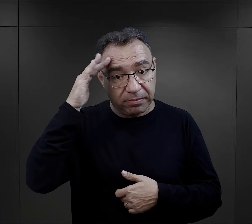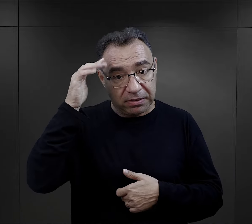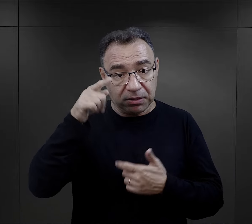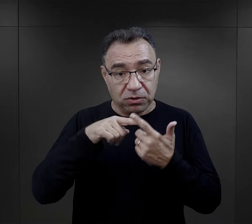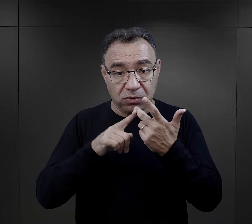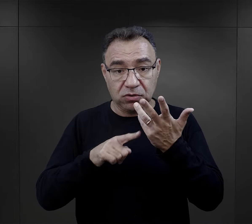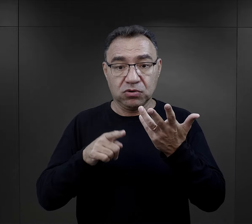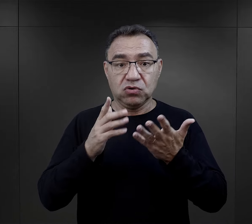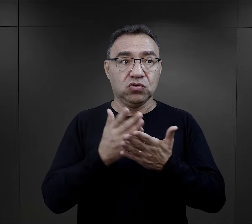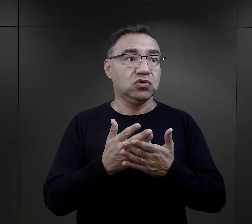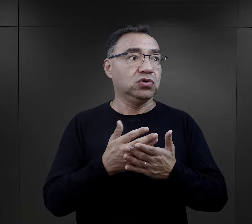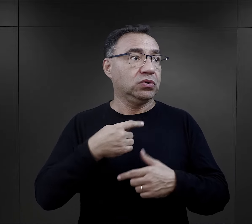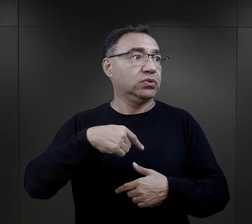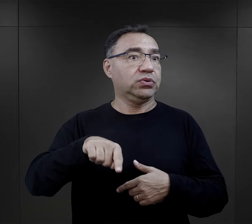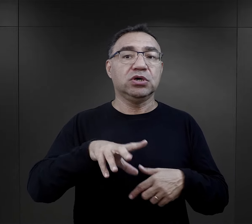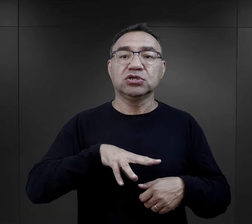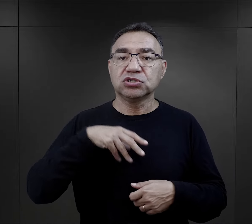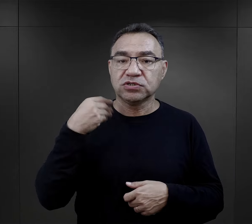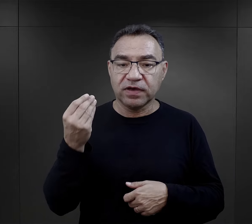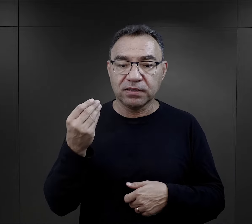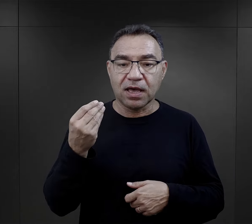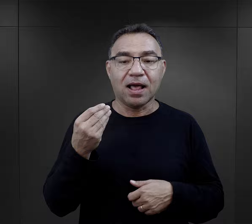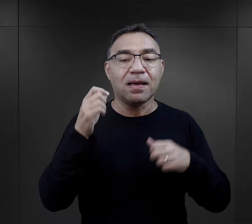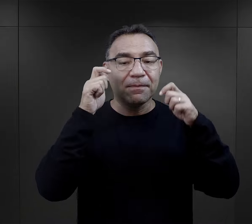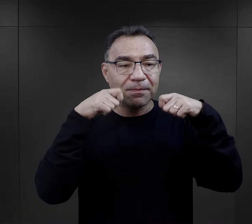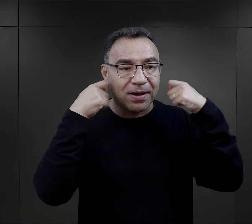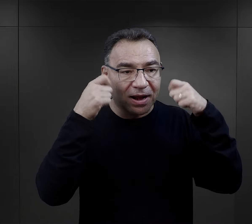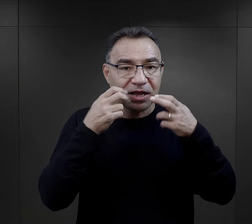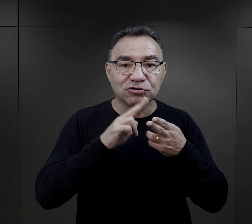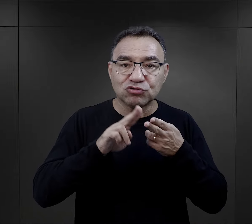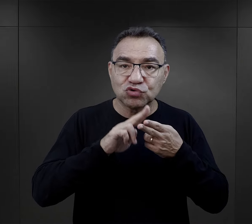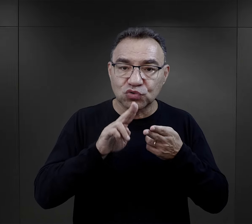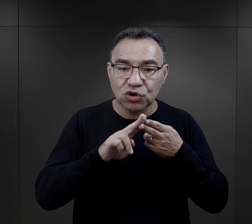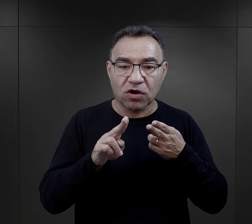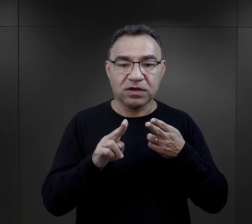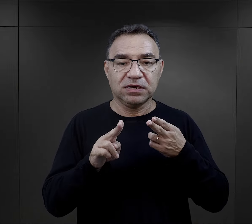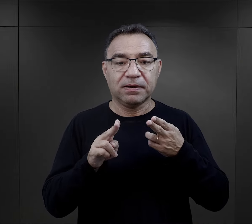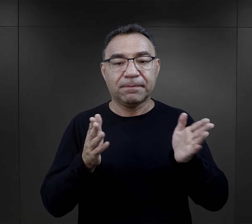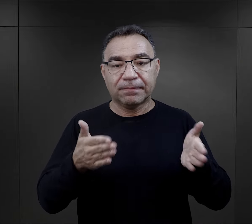powodowało, że nie pamiętali o tym, że nagle będą święta, ale te baranki cukrowe